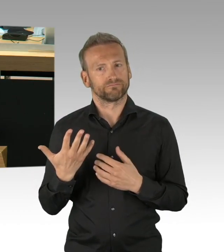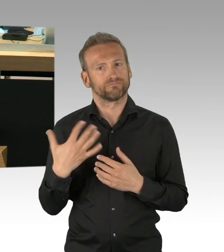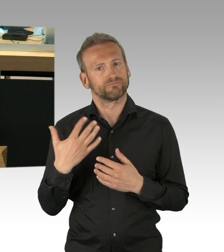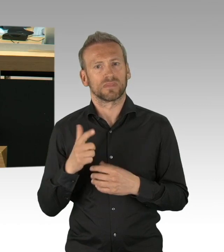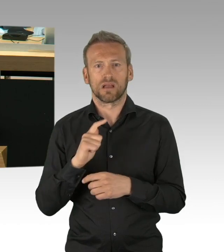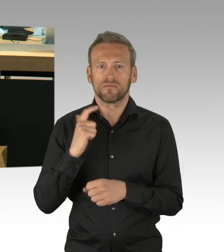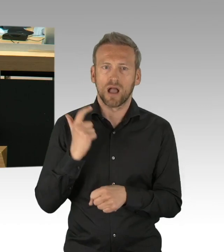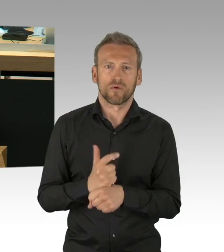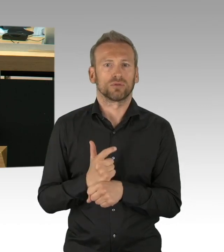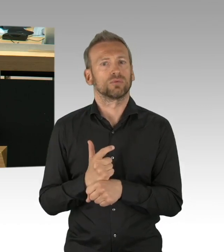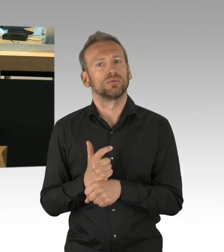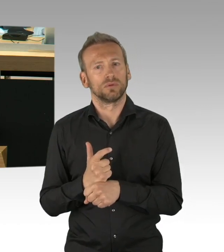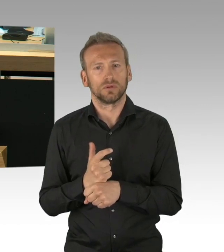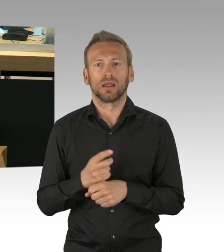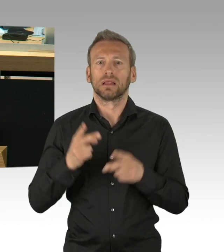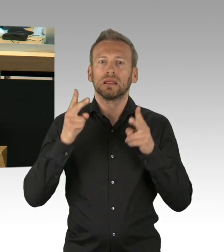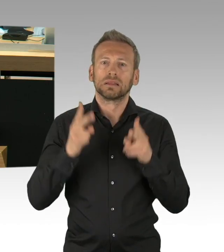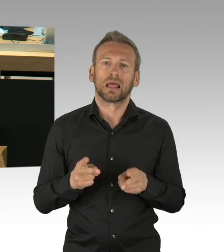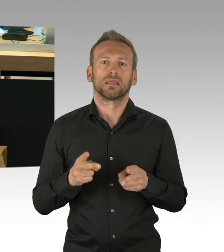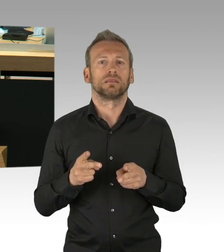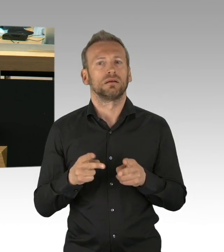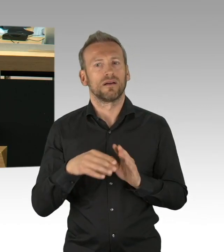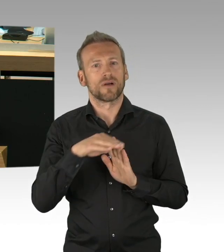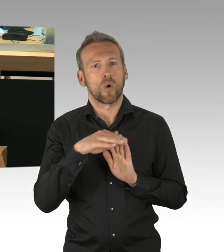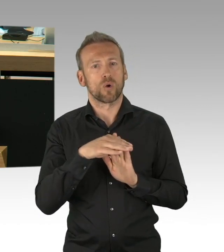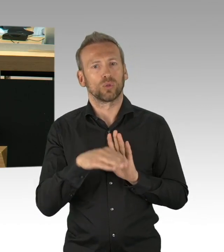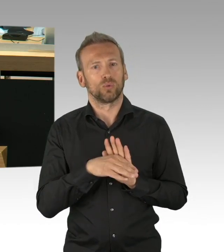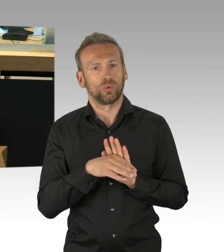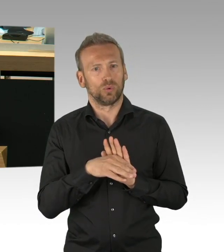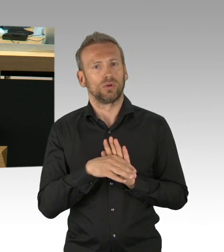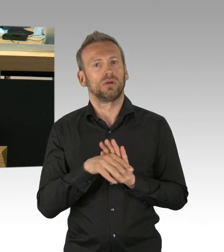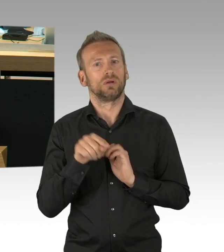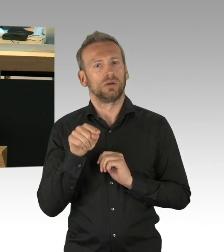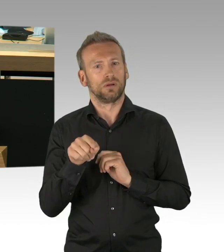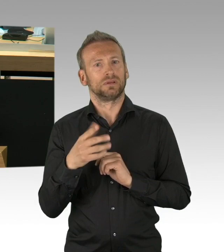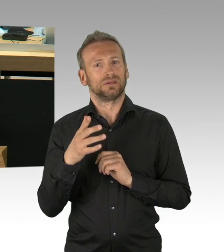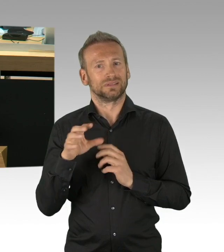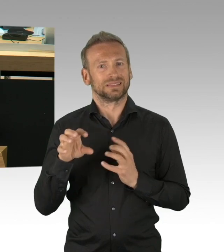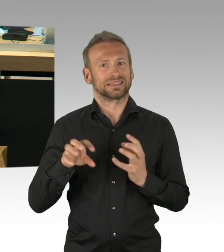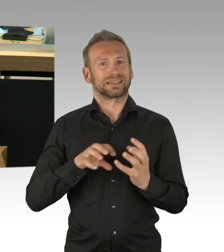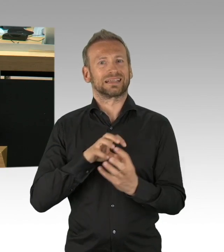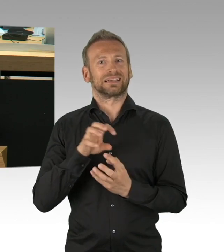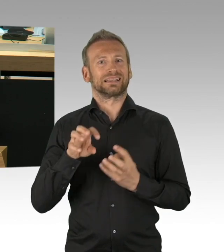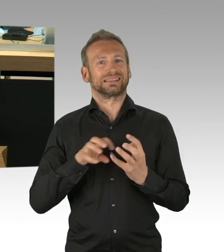über die wir reden werden und noch weiter diskutieren müssen, zu fällen. Und es gibt dort zwei Dinge, die aus meiner Perspektive